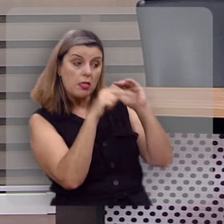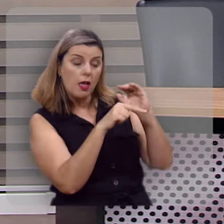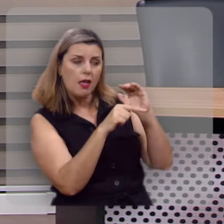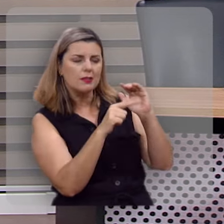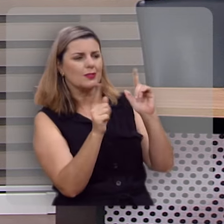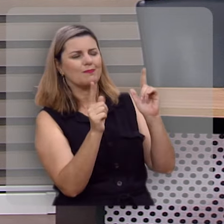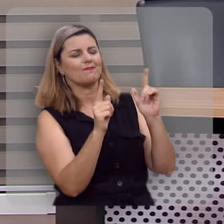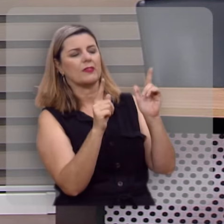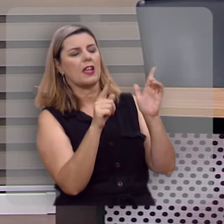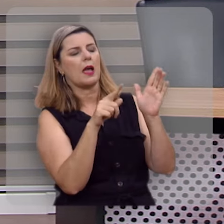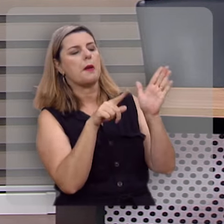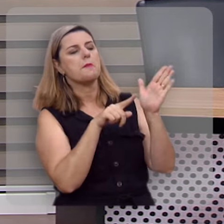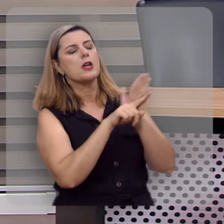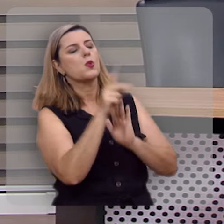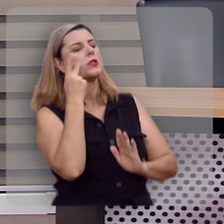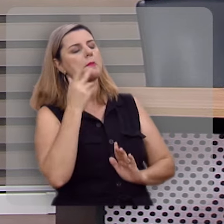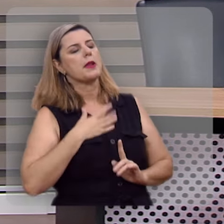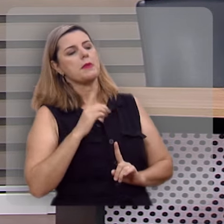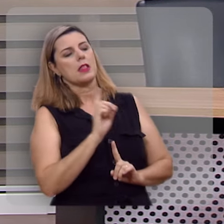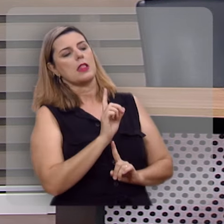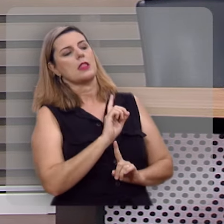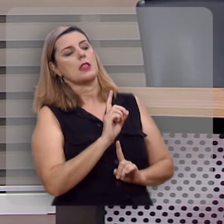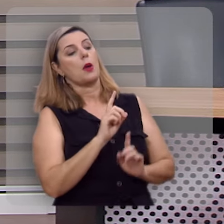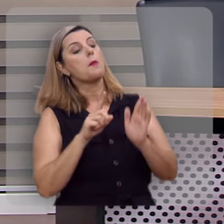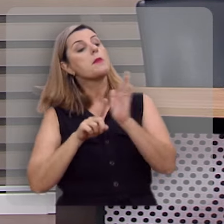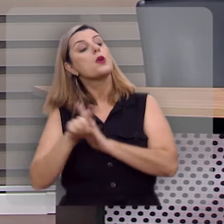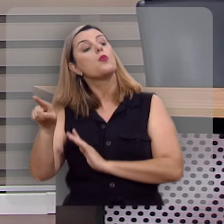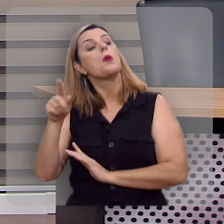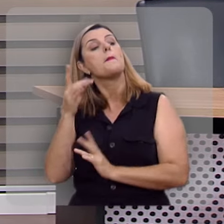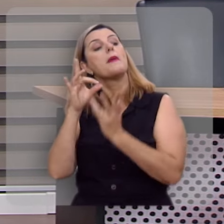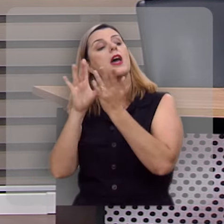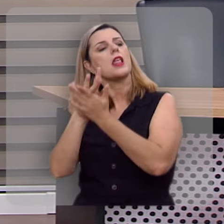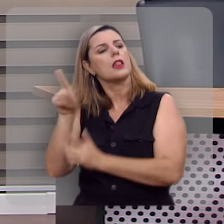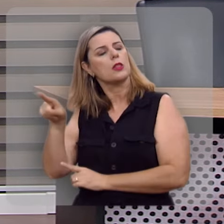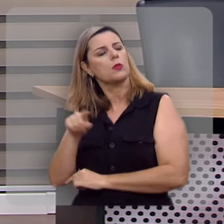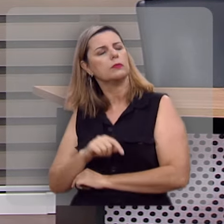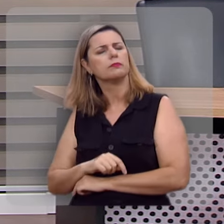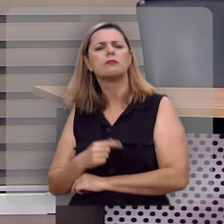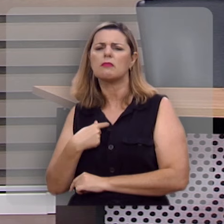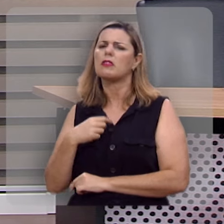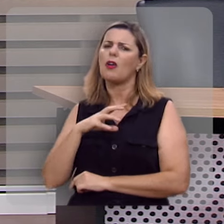ou não essa pergunta não tem que ser feita a mim, tem que ser feita a ele. E eu gostei da resposta.